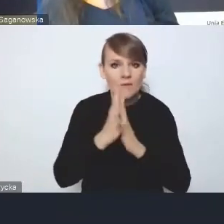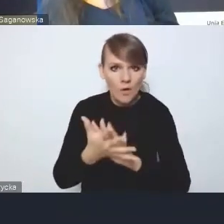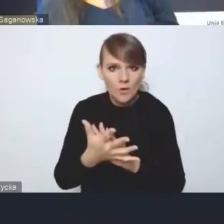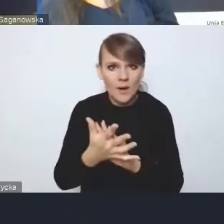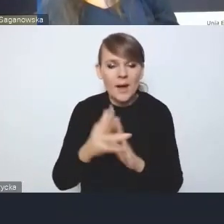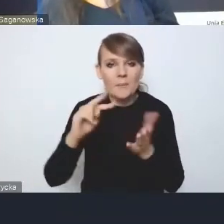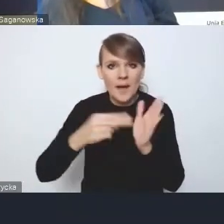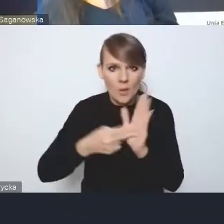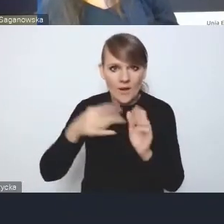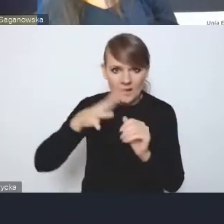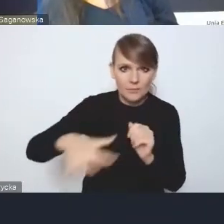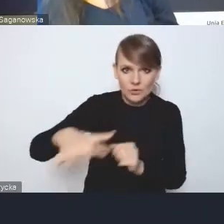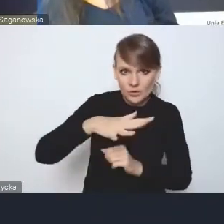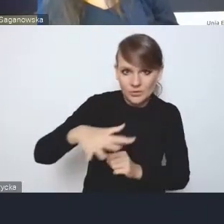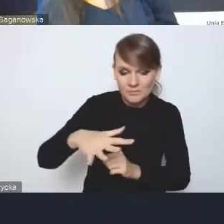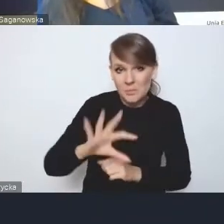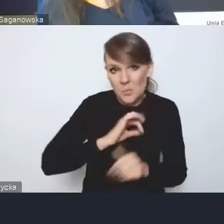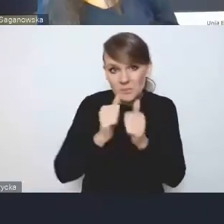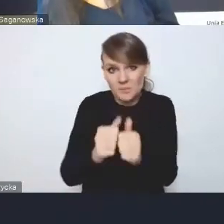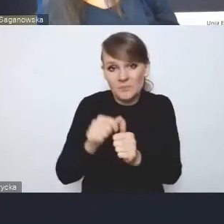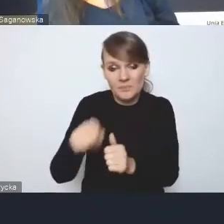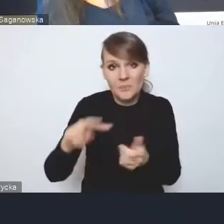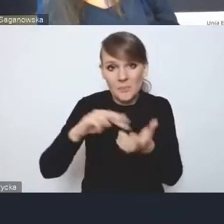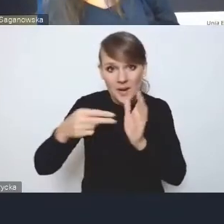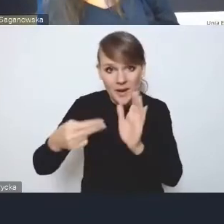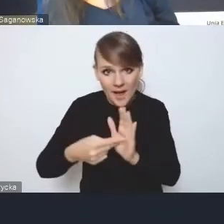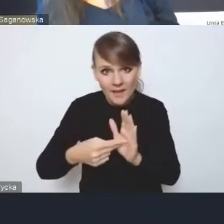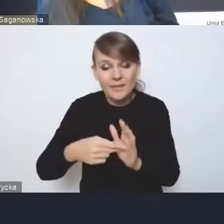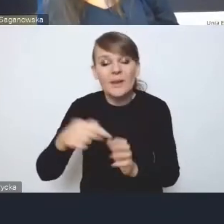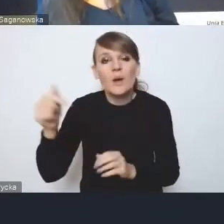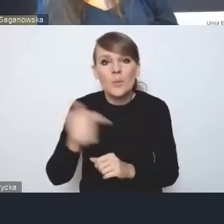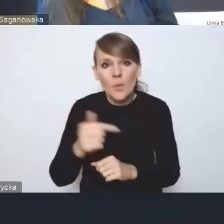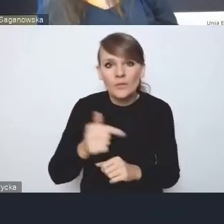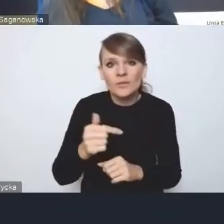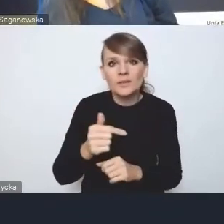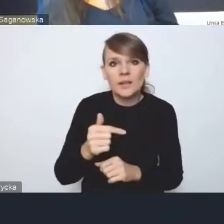Tak że to, moim zdaniem ten plan implementacyjny powinien przynajmniej w zarysach i w tym,